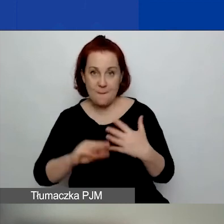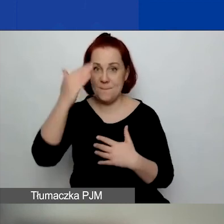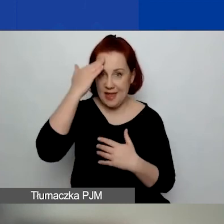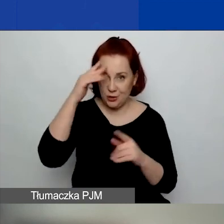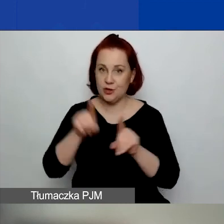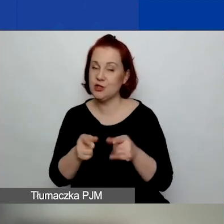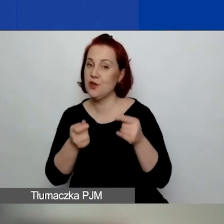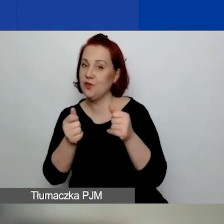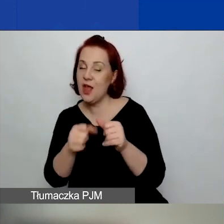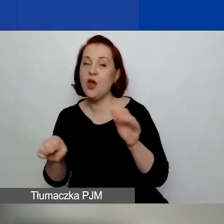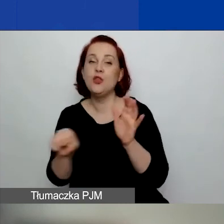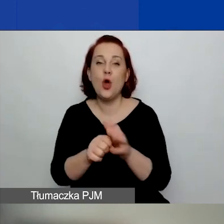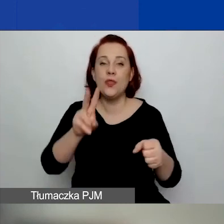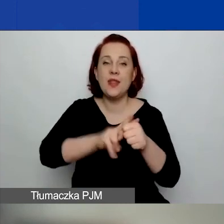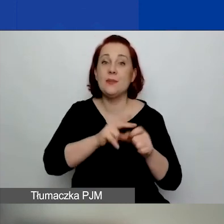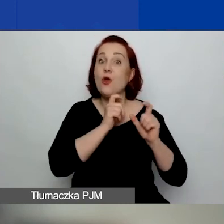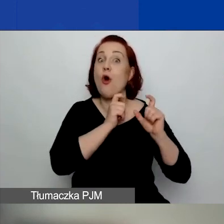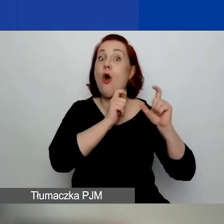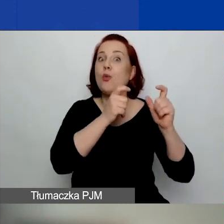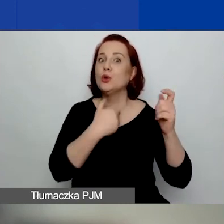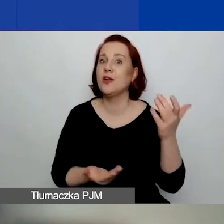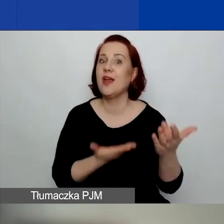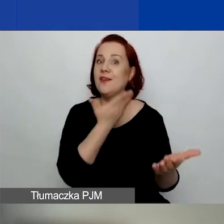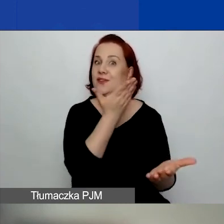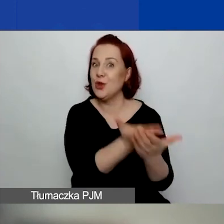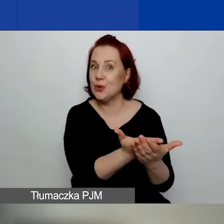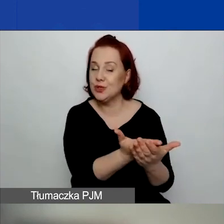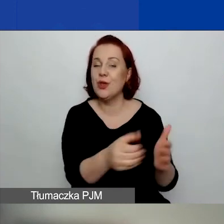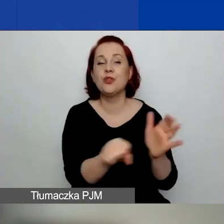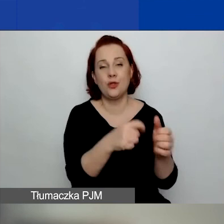do terminu ogłoszenia naboru wniosków, to znaczy do 25 stycznia.